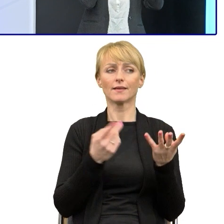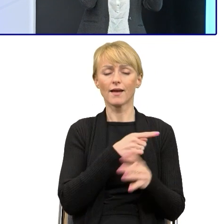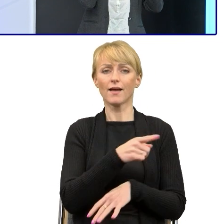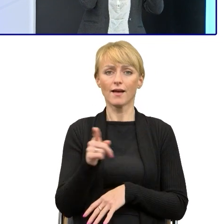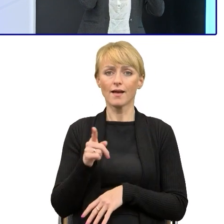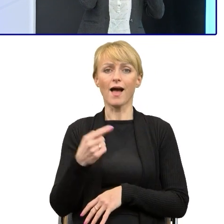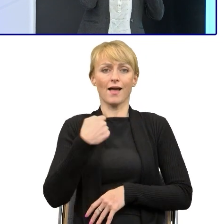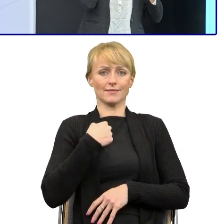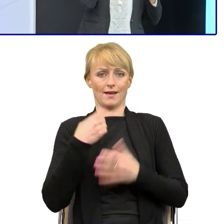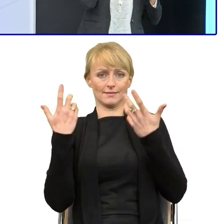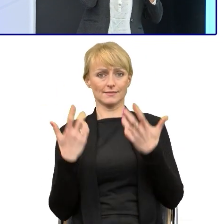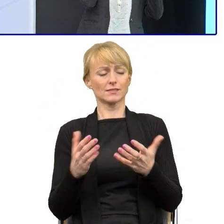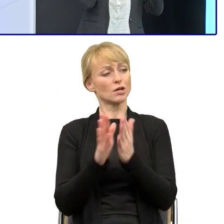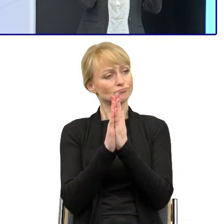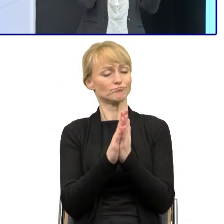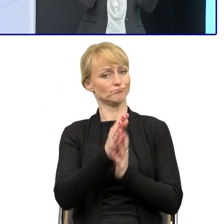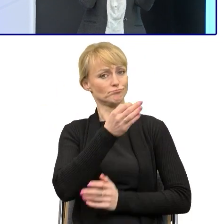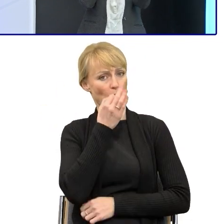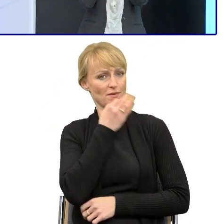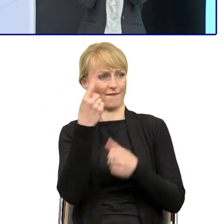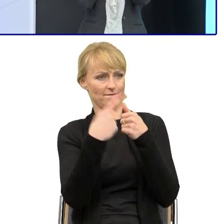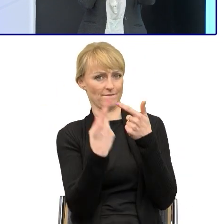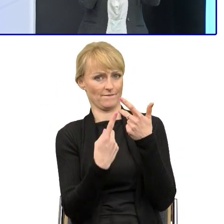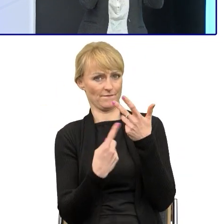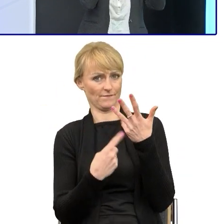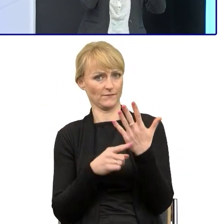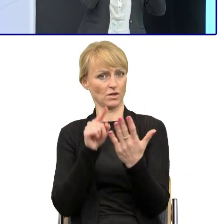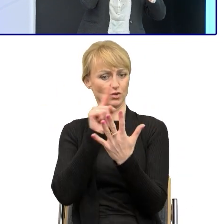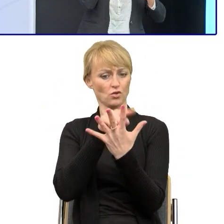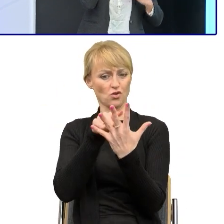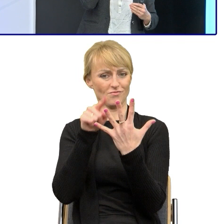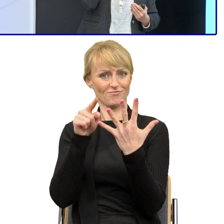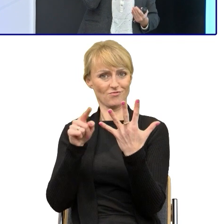to lepiej jeśli enumeratywnie mu wyliczą i napiszą 'Popraw mi tu pięć rzeczy taką, taką, taką i taką'.